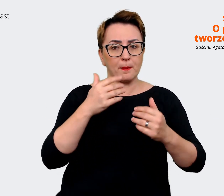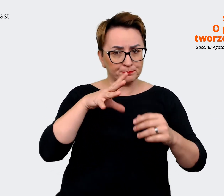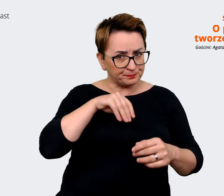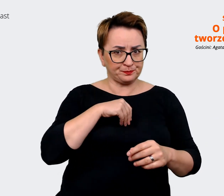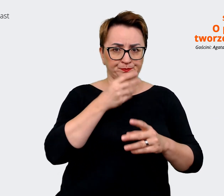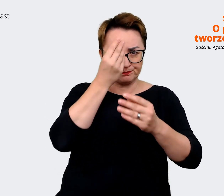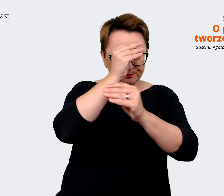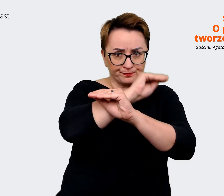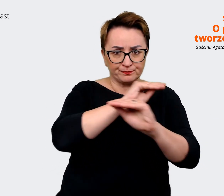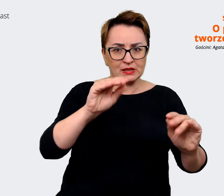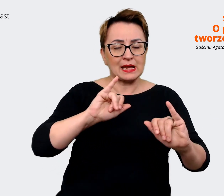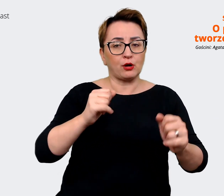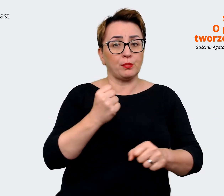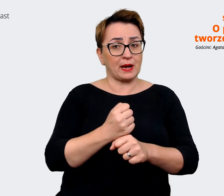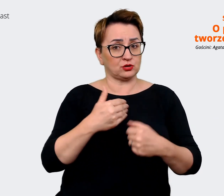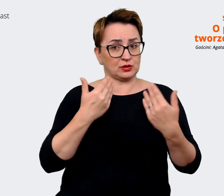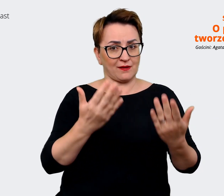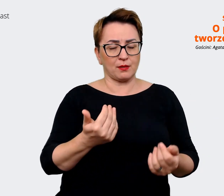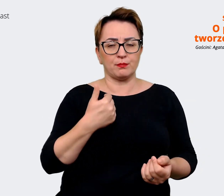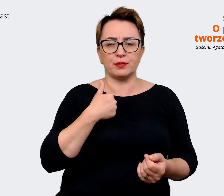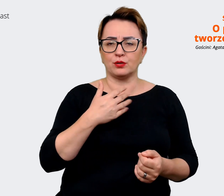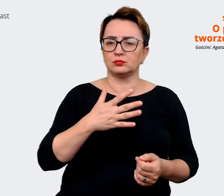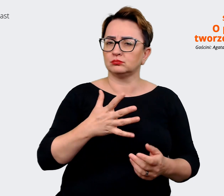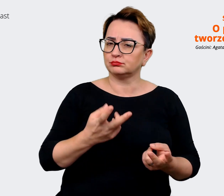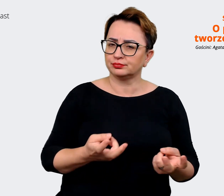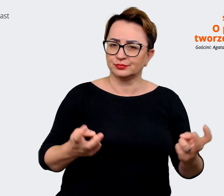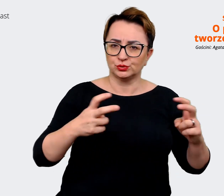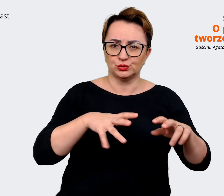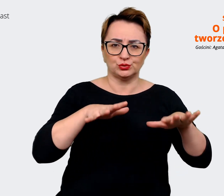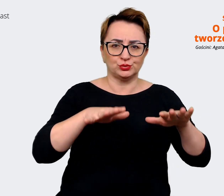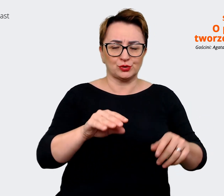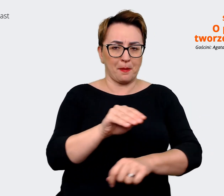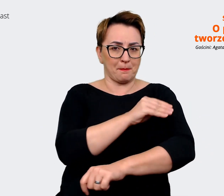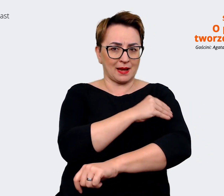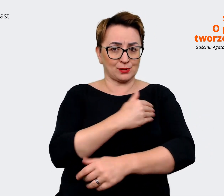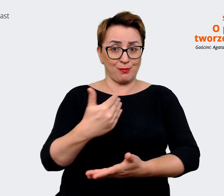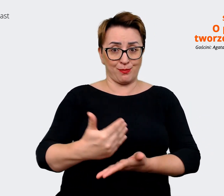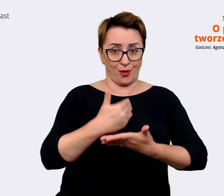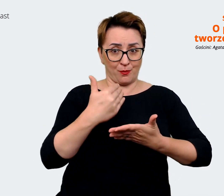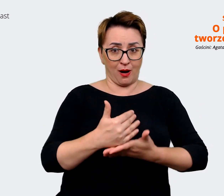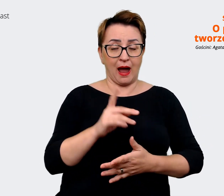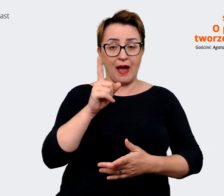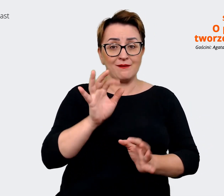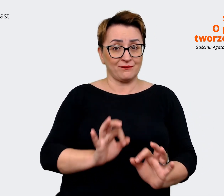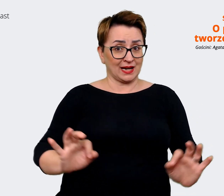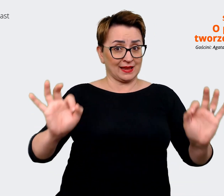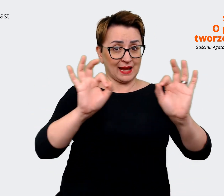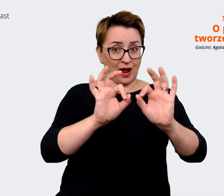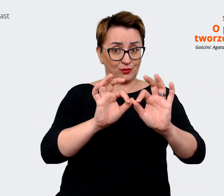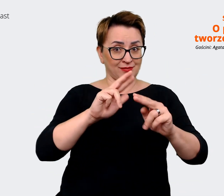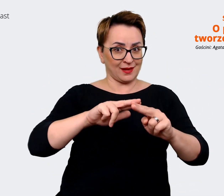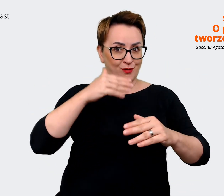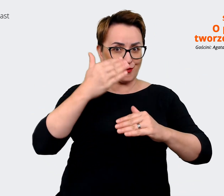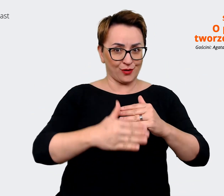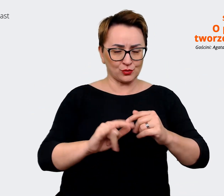Powstało bardzo dużo materiałów pomocniczych, a finalnie okazało się, że to, co mamy, to, co